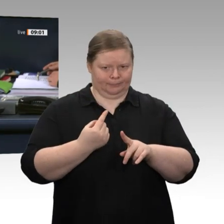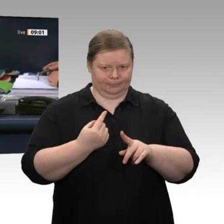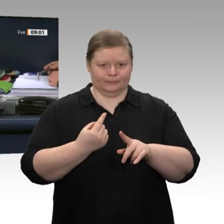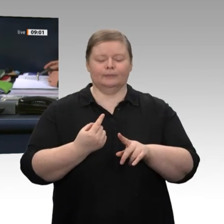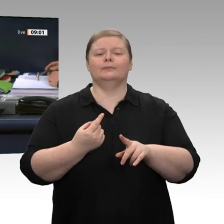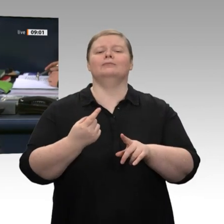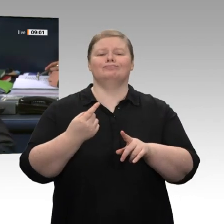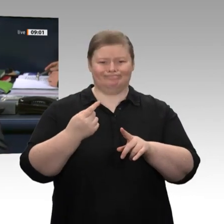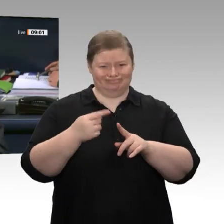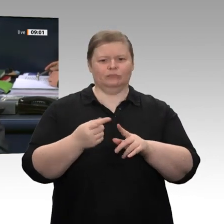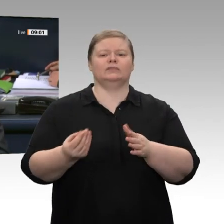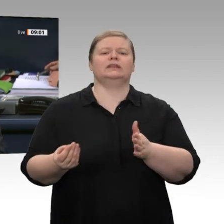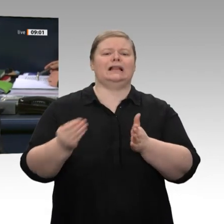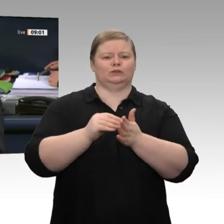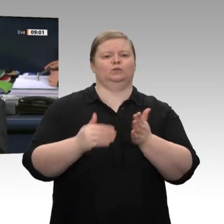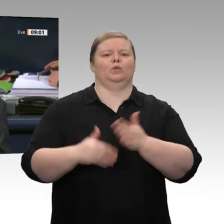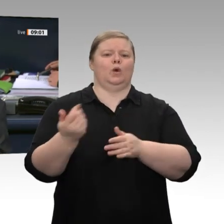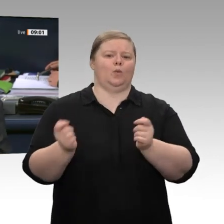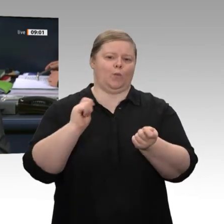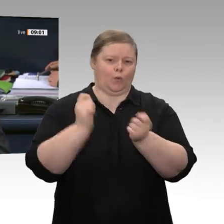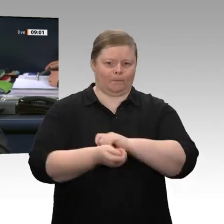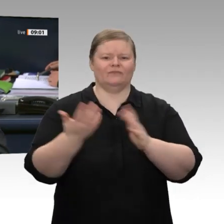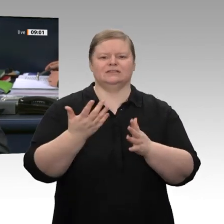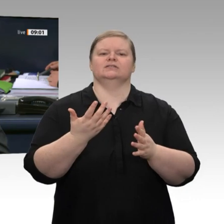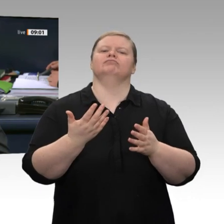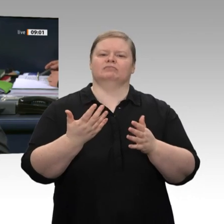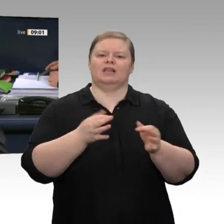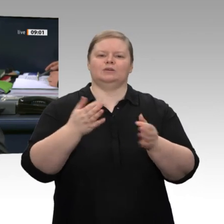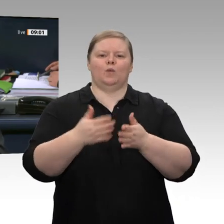Gesichtserkennung durch die Bundespolizei“ in verbundener Beratung mit dem Antrag auf